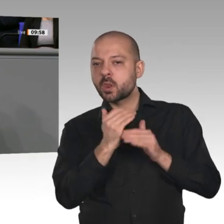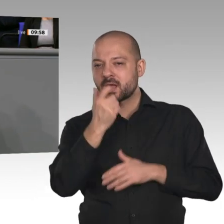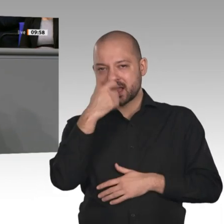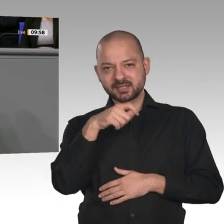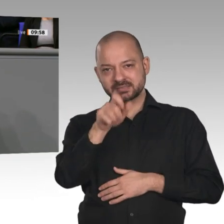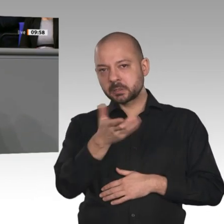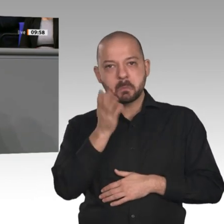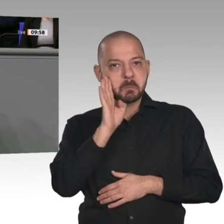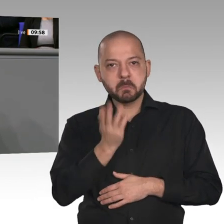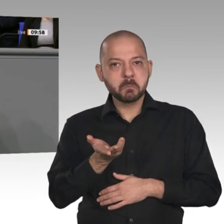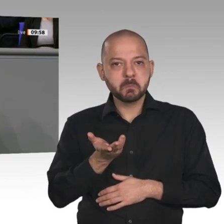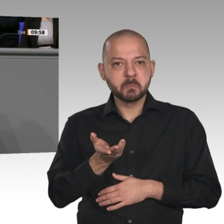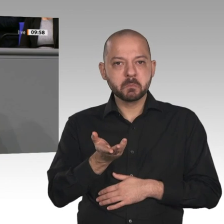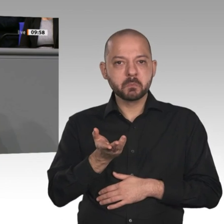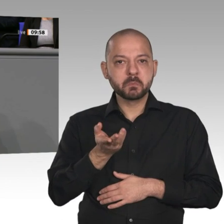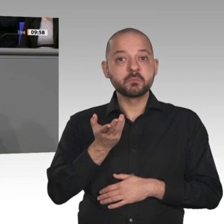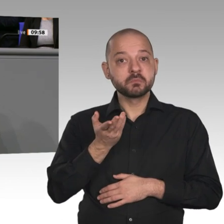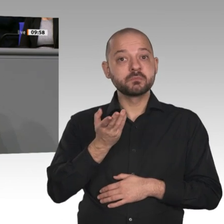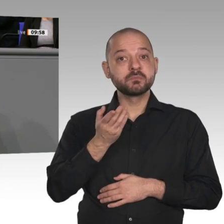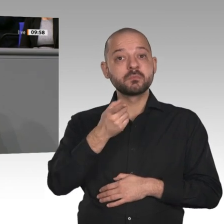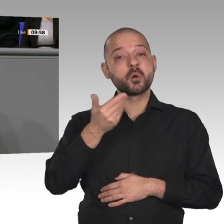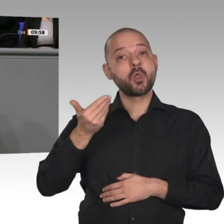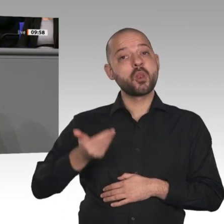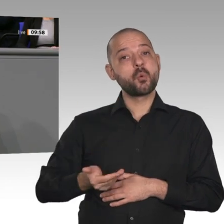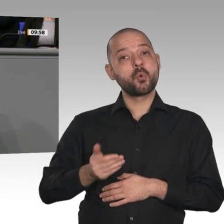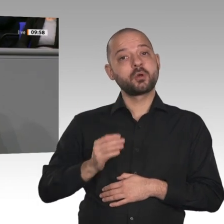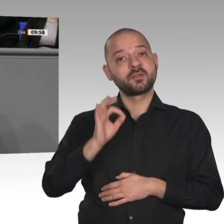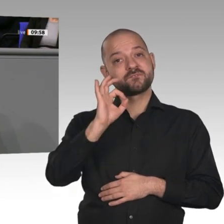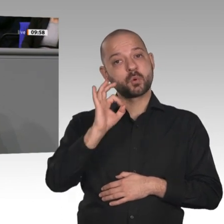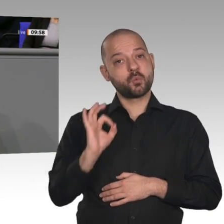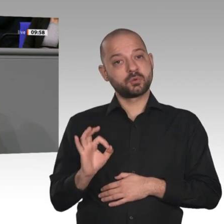an - zum ersten Mal seit den 90er-Jahren wieder deutlich an auf 70,9 Prozent. Die